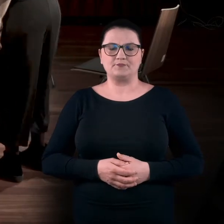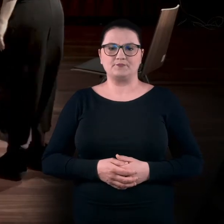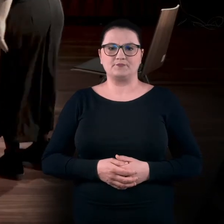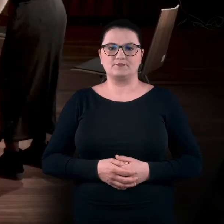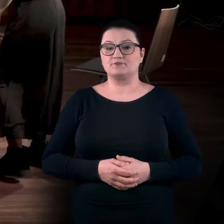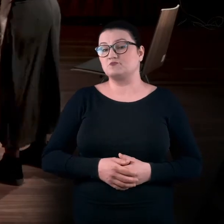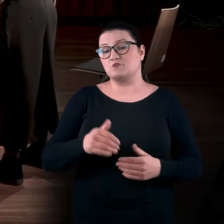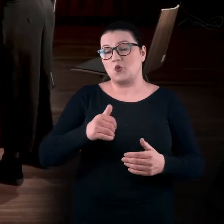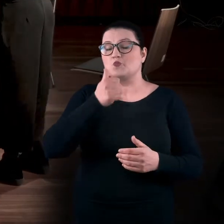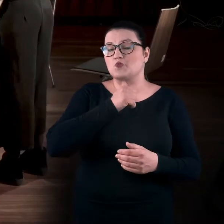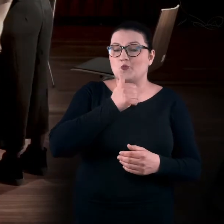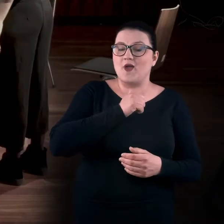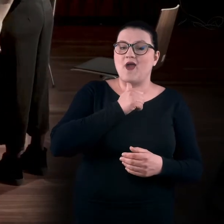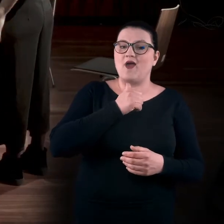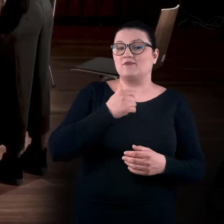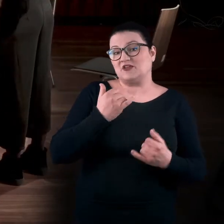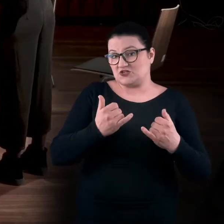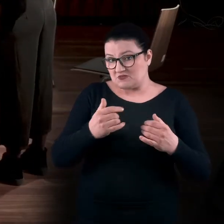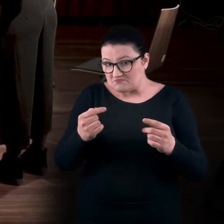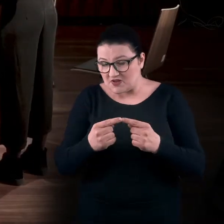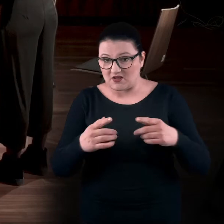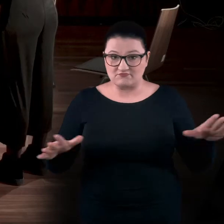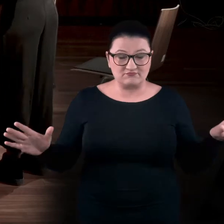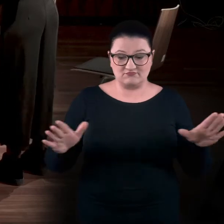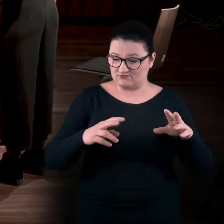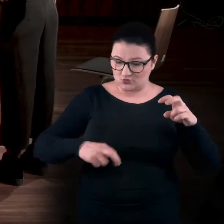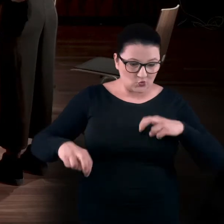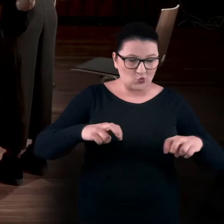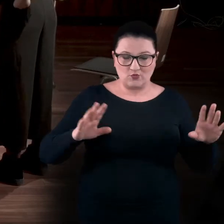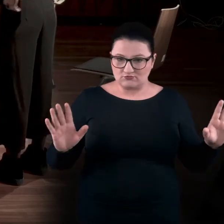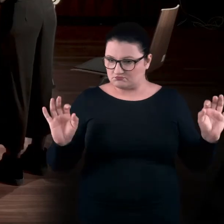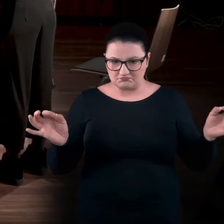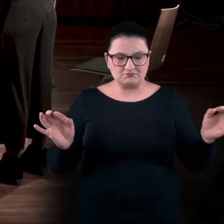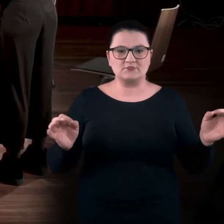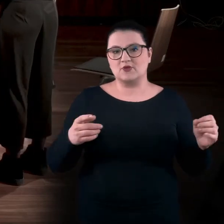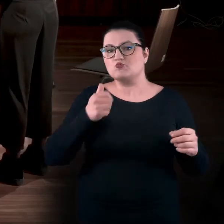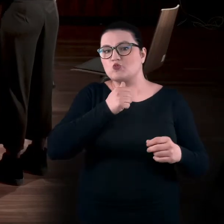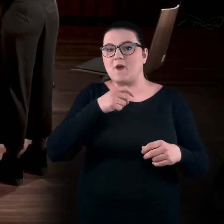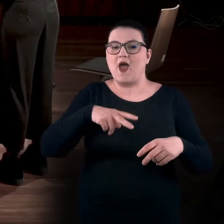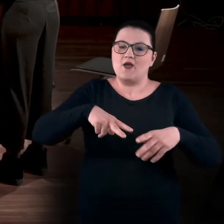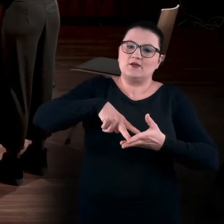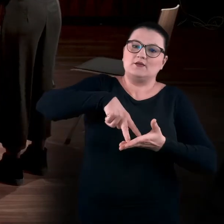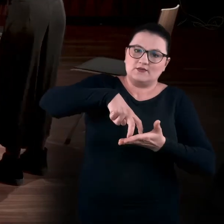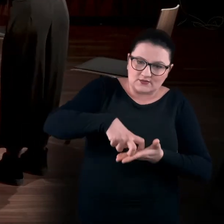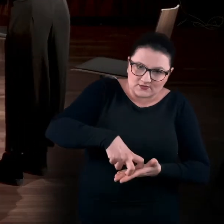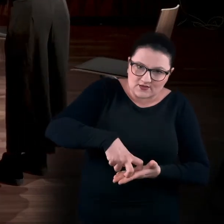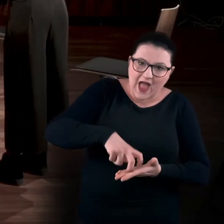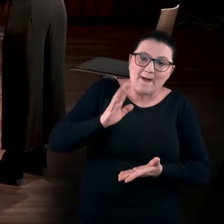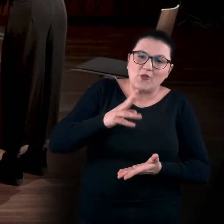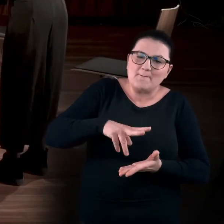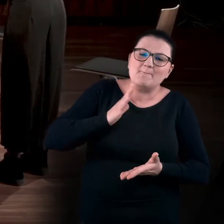Możecie też spróbować, jeśli macie taki zakres ruchu... Spróbować najpierw kucnąć, a później powoli, powoli wstać.